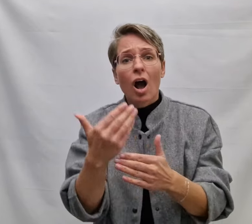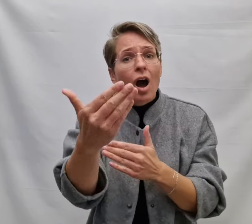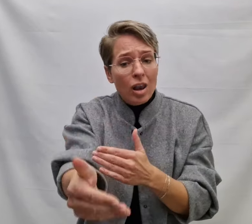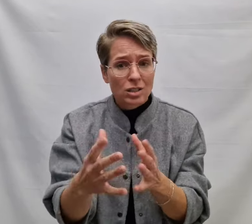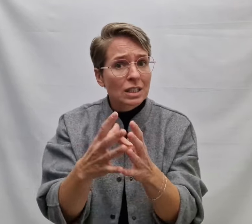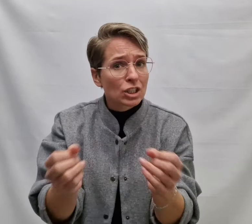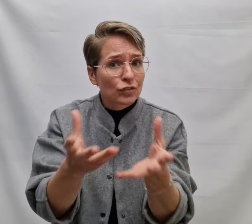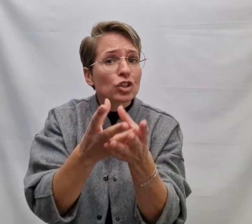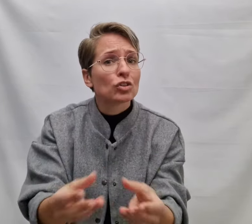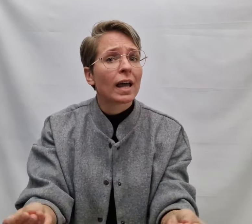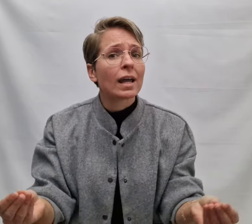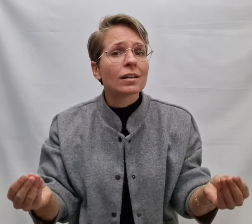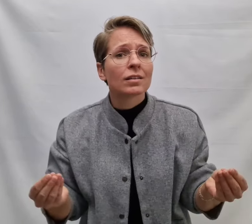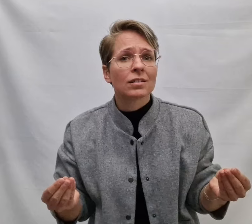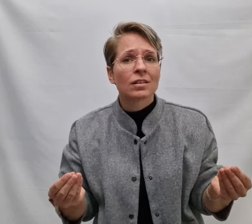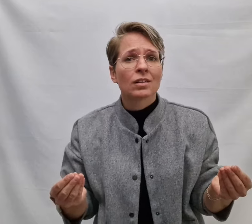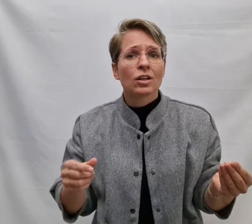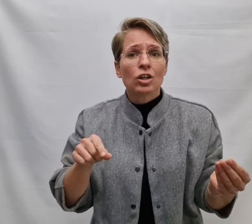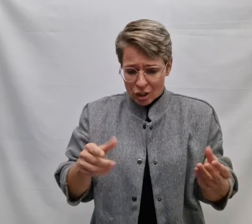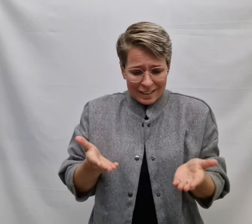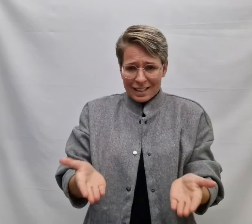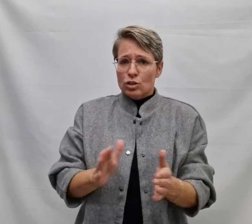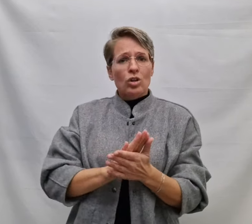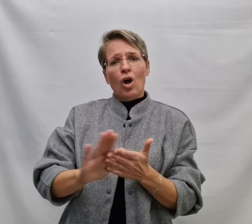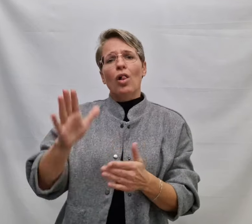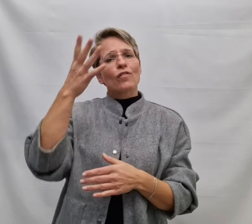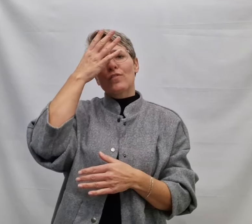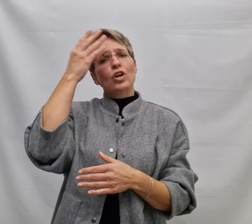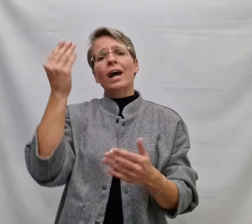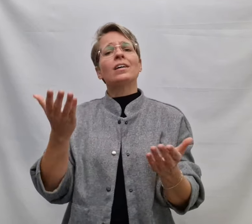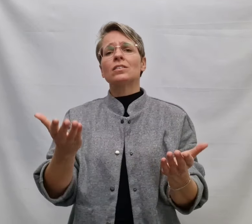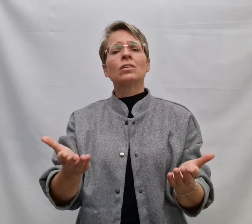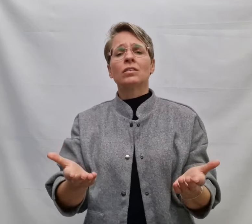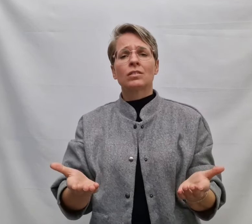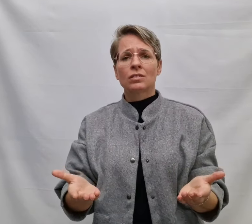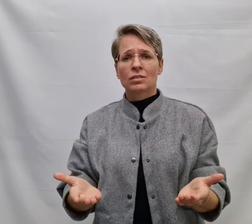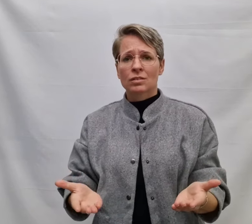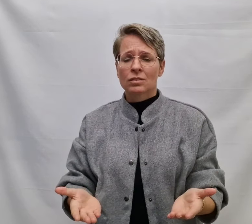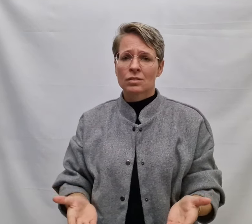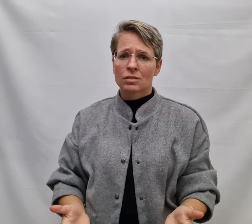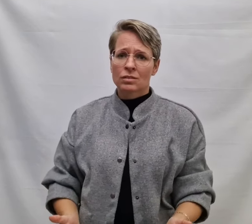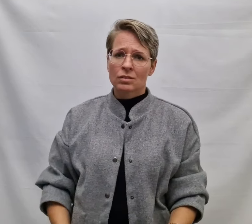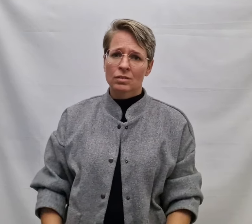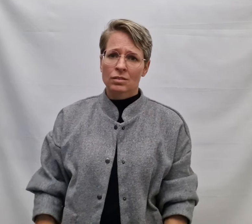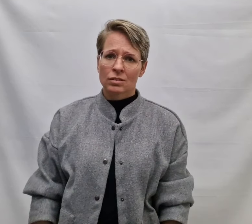Zodat als alles is verdwenen Je dit niet zal vergeten